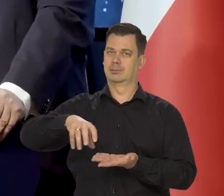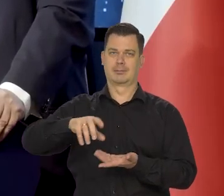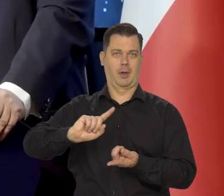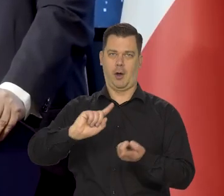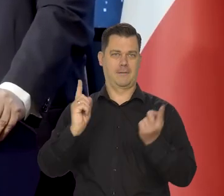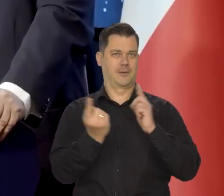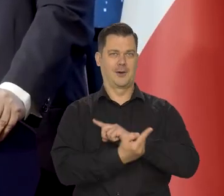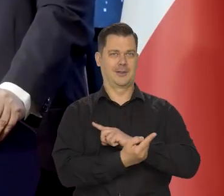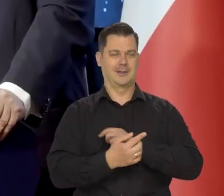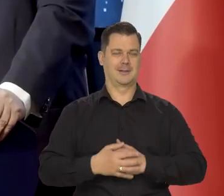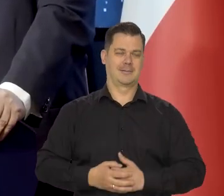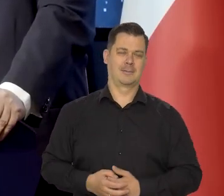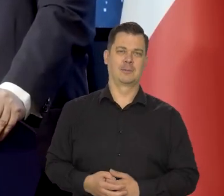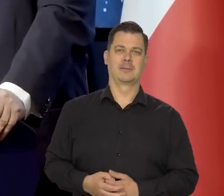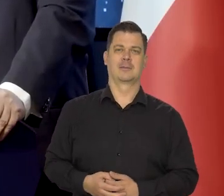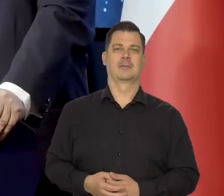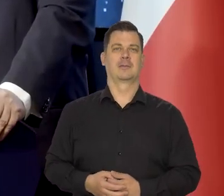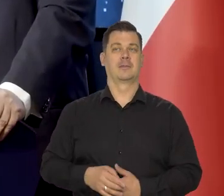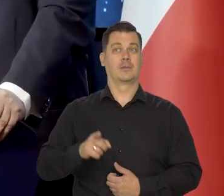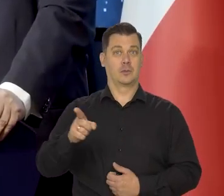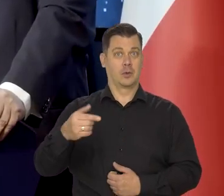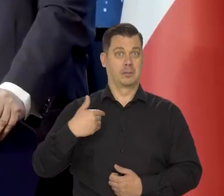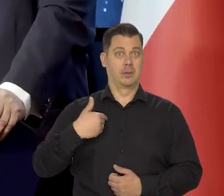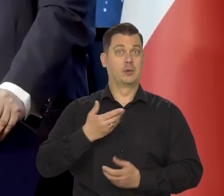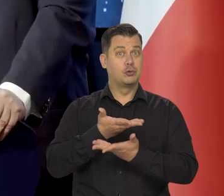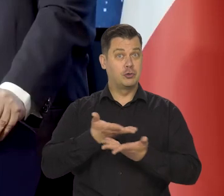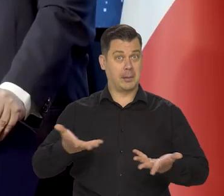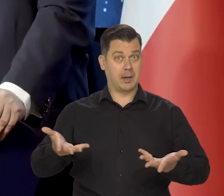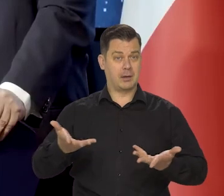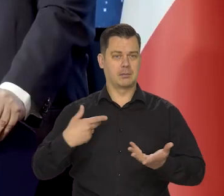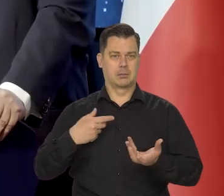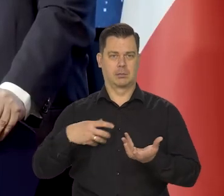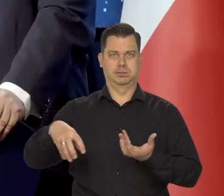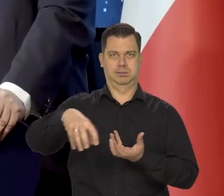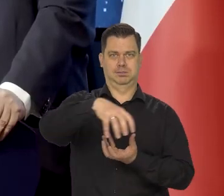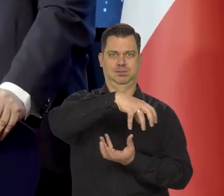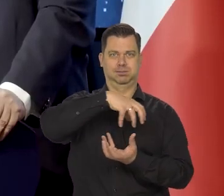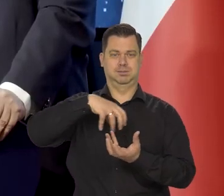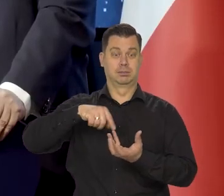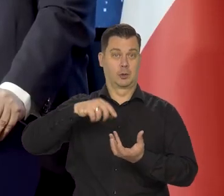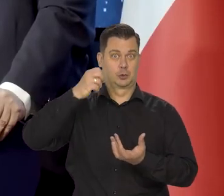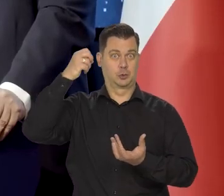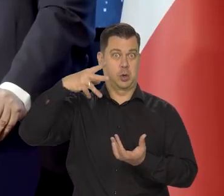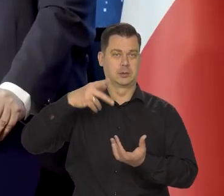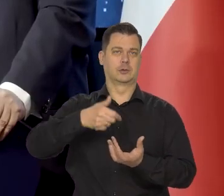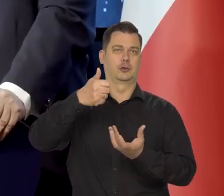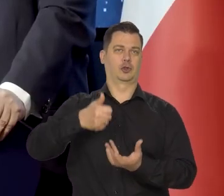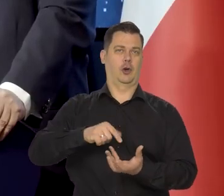że to ziemia obraca się wokół Słońca, a nie odwrotnie,